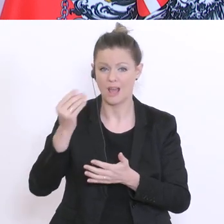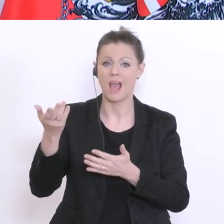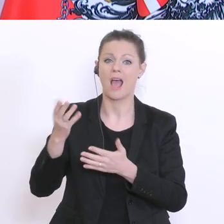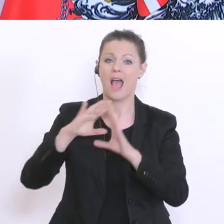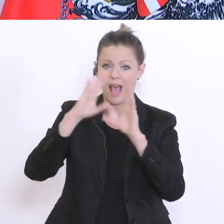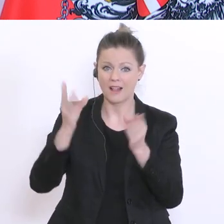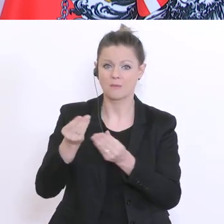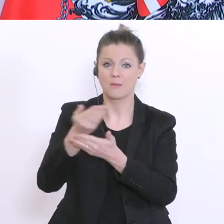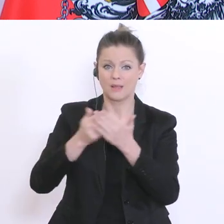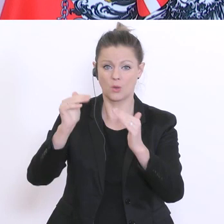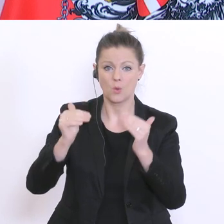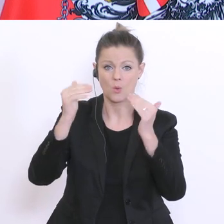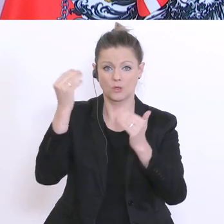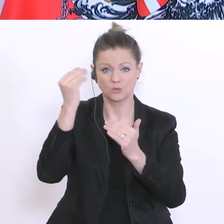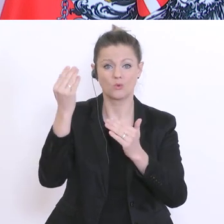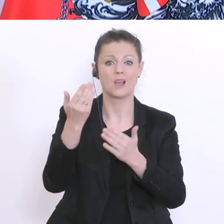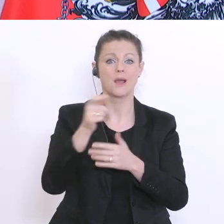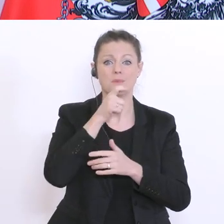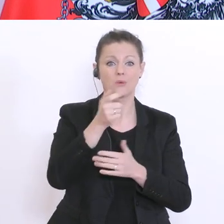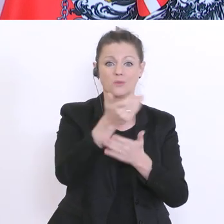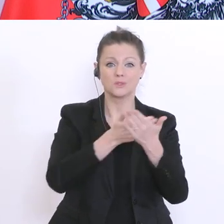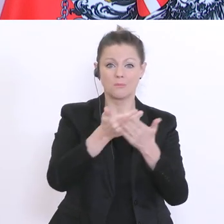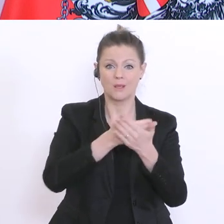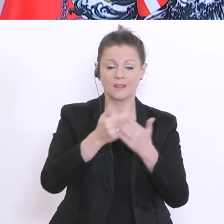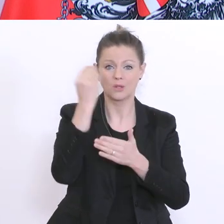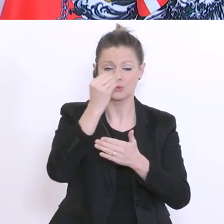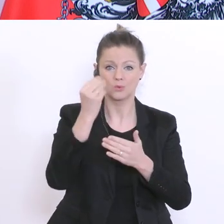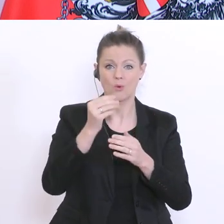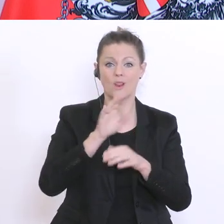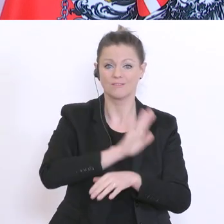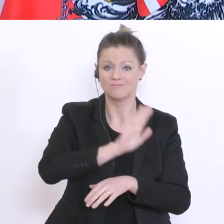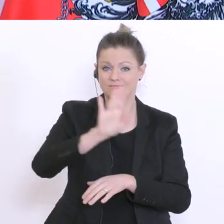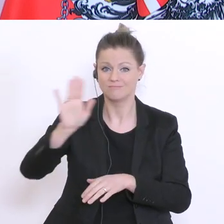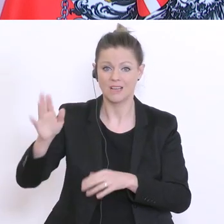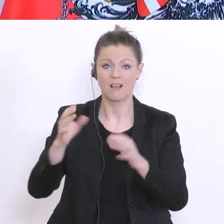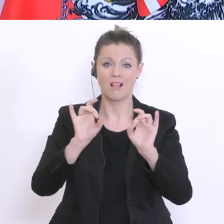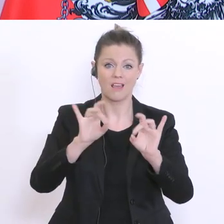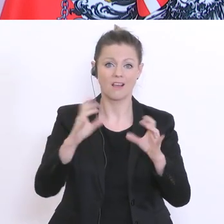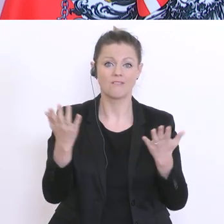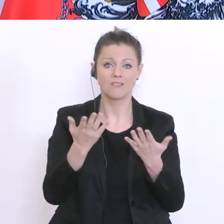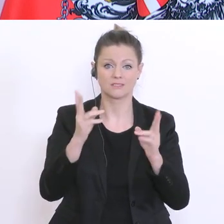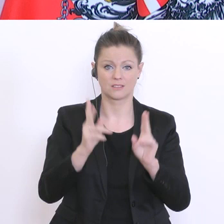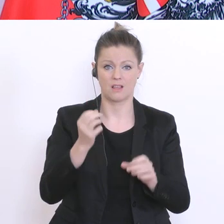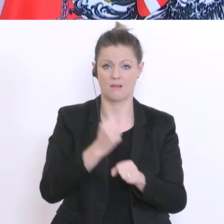Schulen, in den berufsbildenden Schulen tun, um die Situation stabil zu halten? Ich beginne